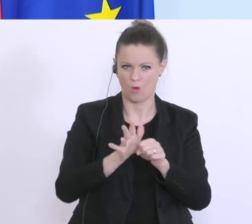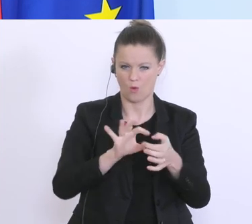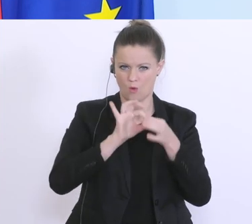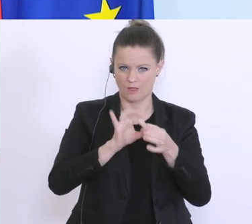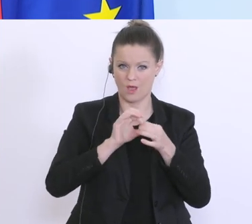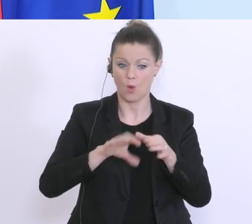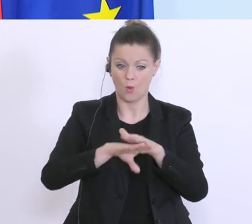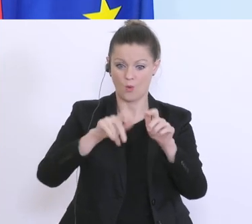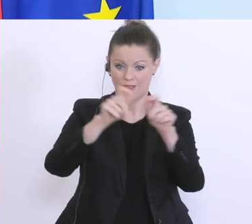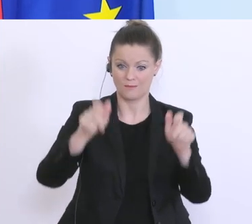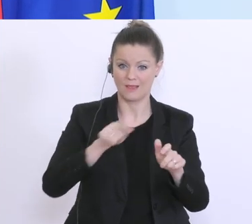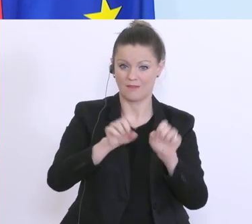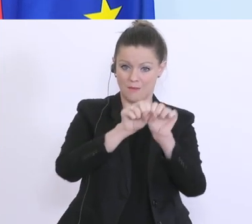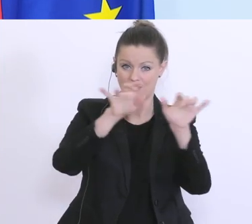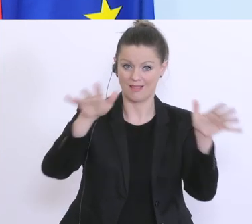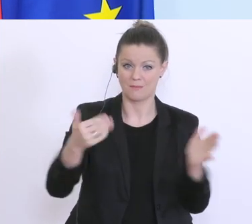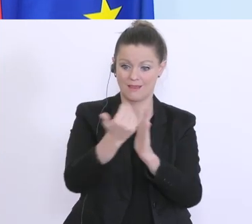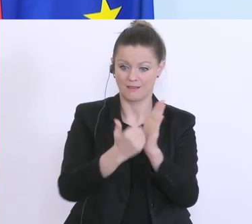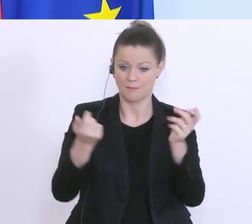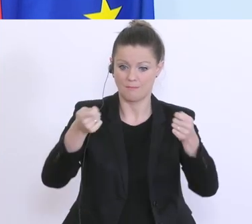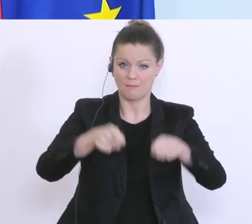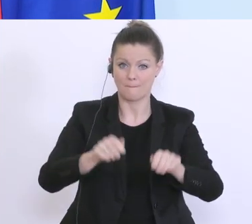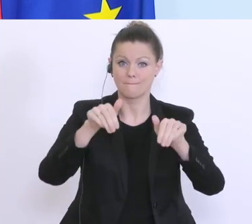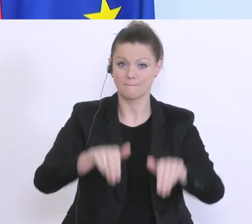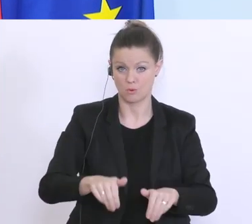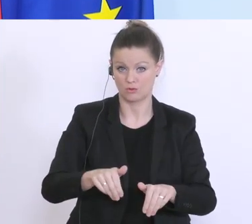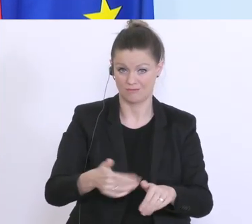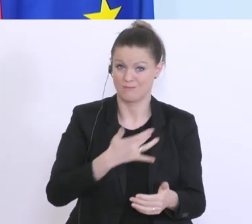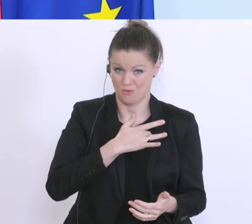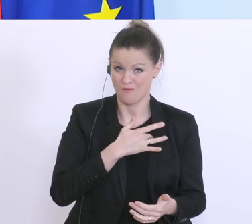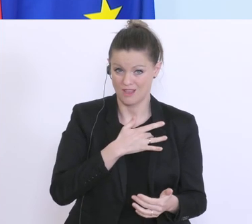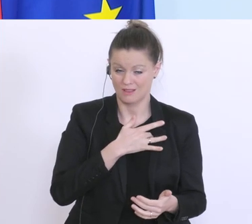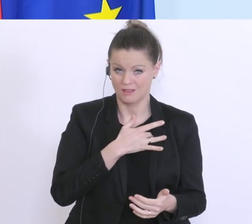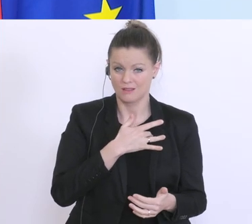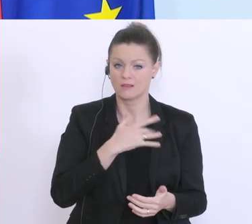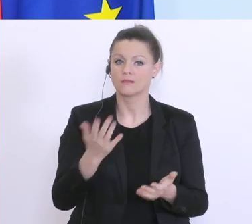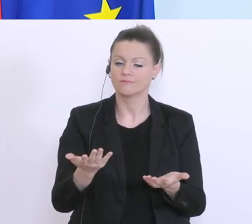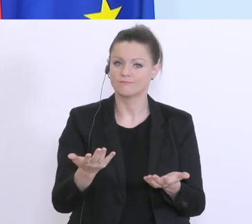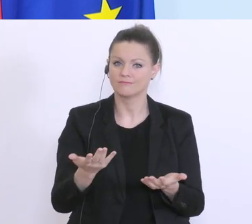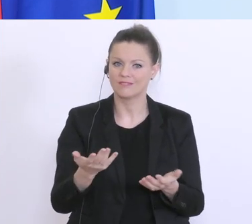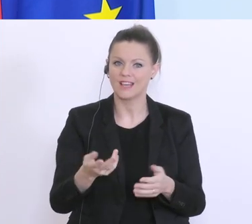Schließungen durch das Pandemiegesetz betroffen sind, zu einem staatlichen Kredit kommen können,